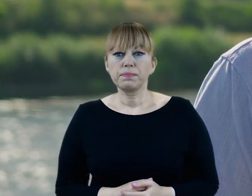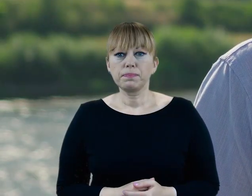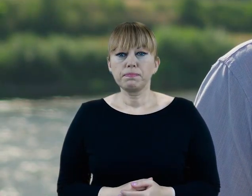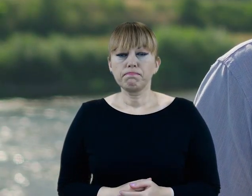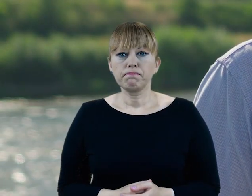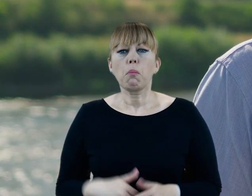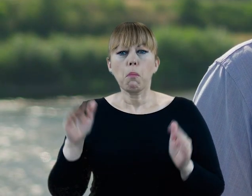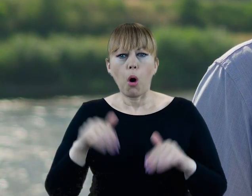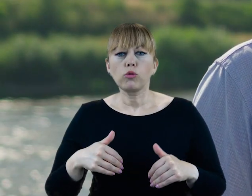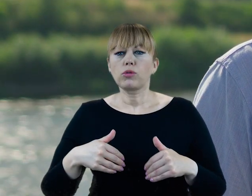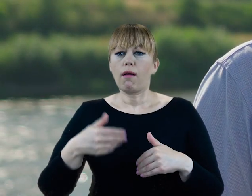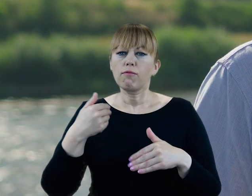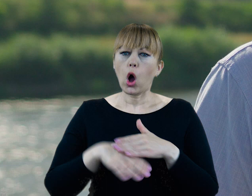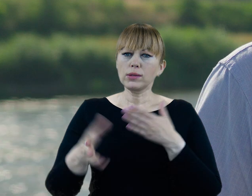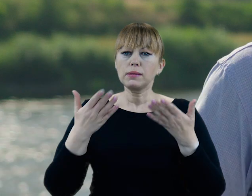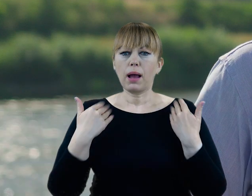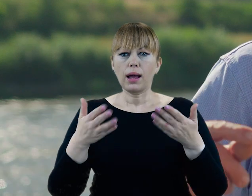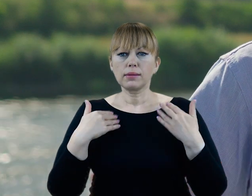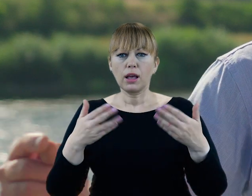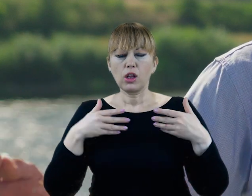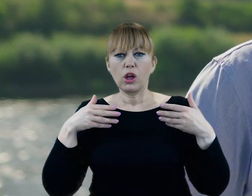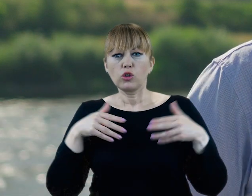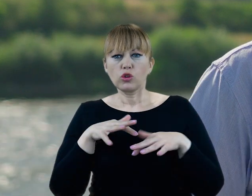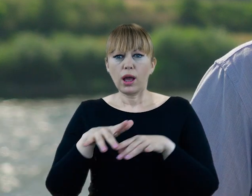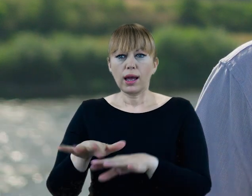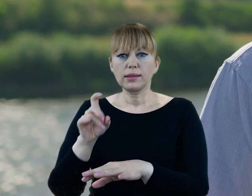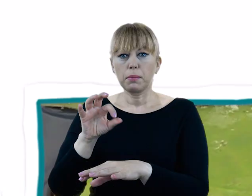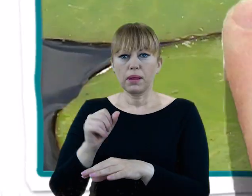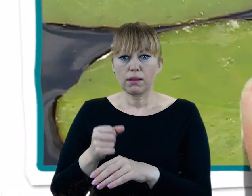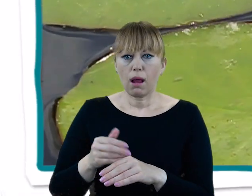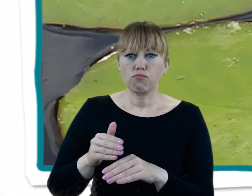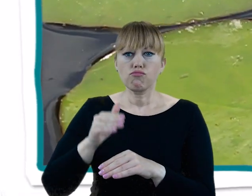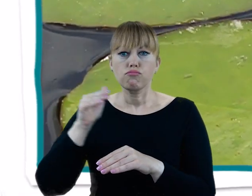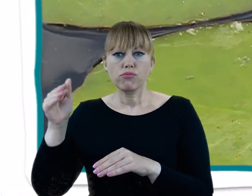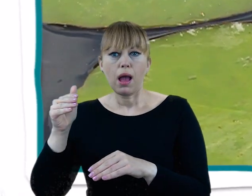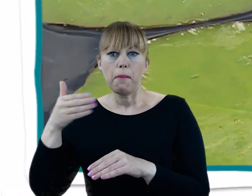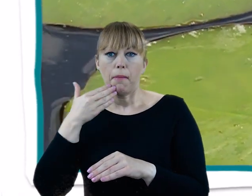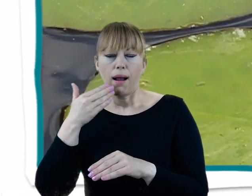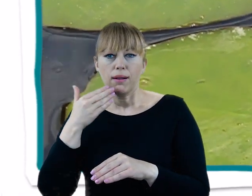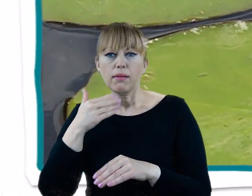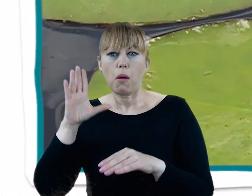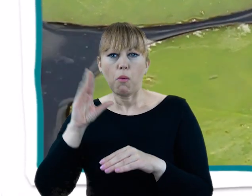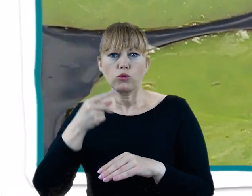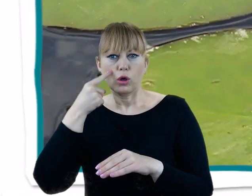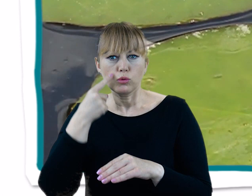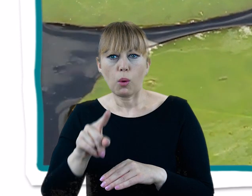Wystarczy wybrać się na spacer wzdłuż Cybiny powyżej Jeziora Maltańskiego. Spotkać tu można również typowo wodną roślinność,